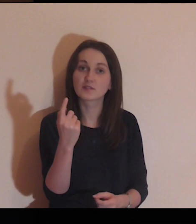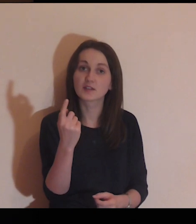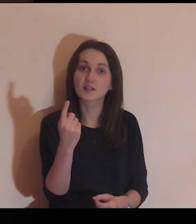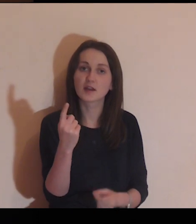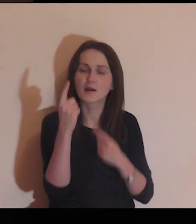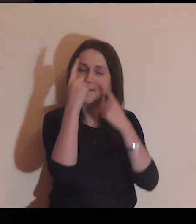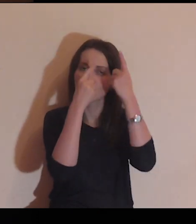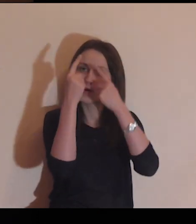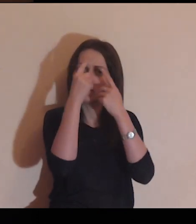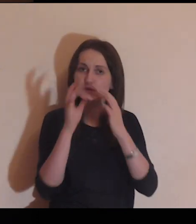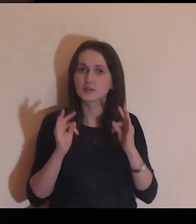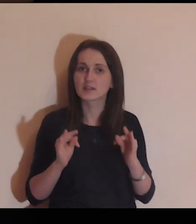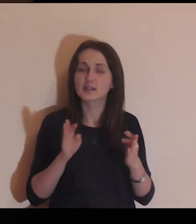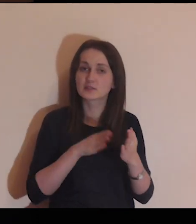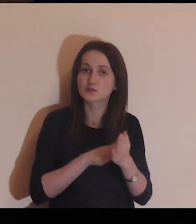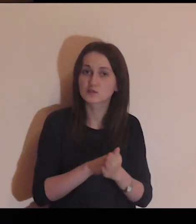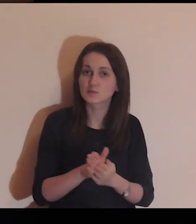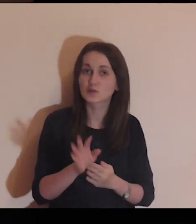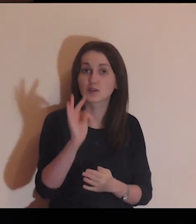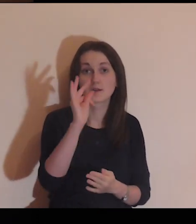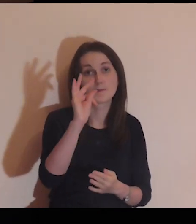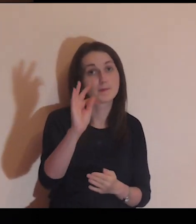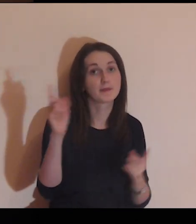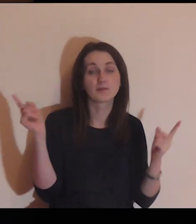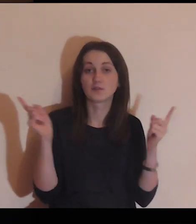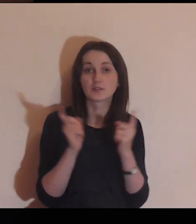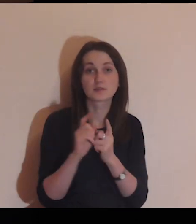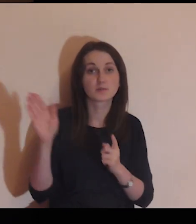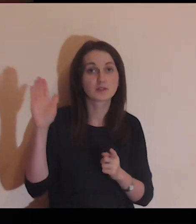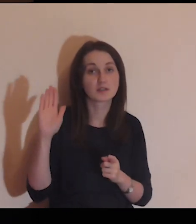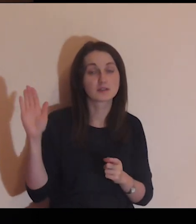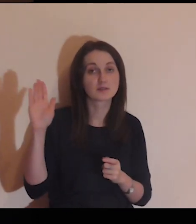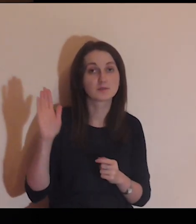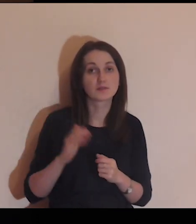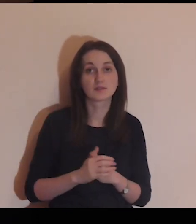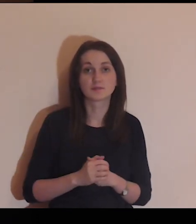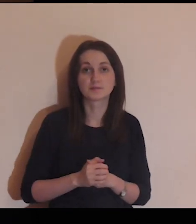Przez chwilę, pomyśl o tym, że teraz rozpoczyna się twoje spotkanie z Bogiem,